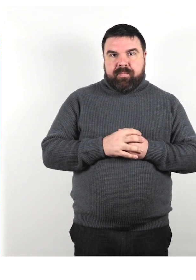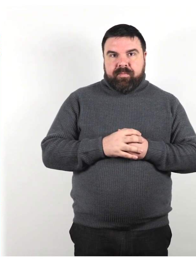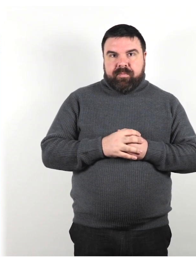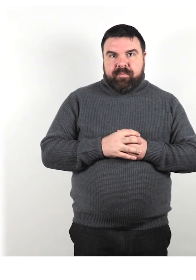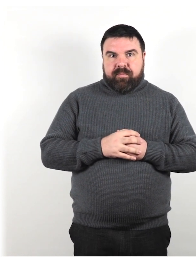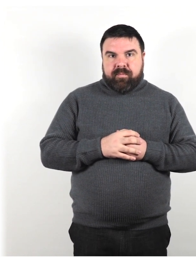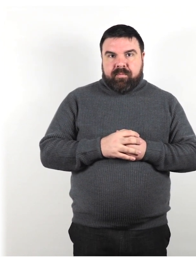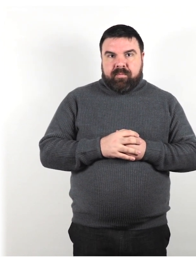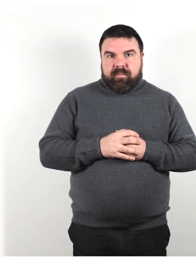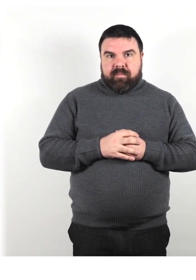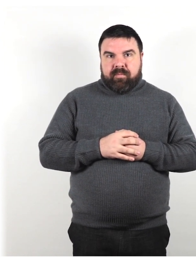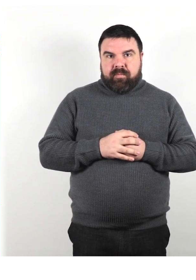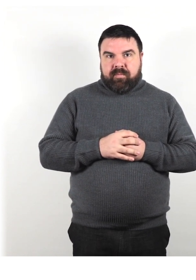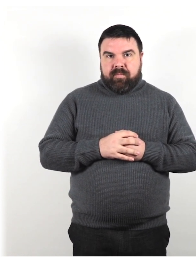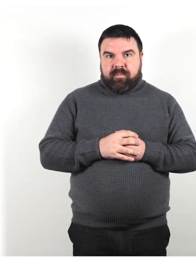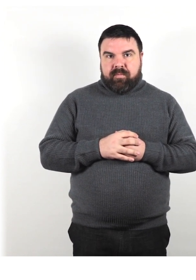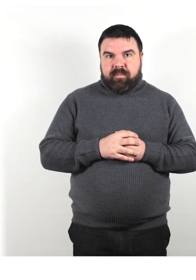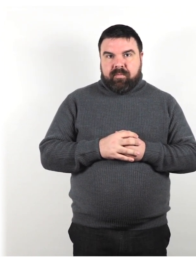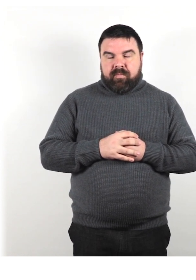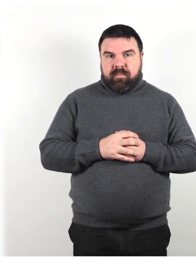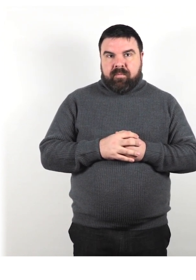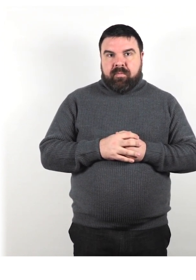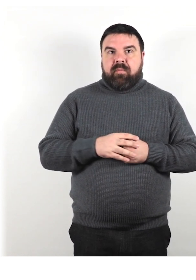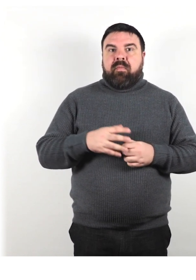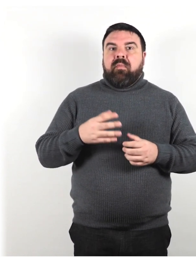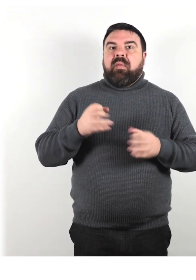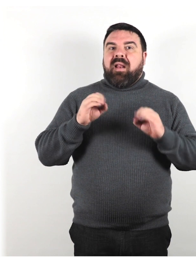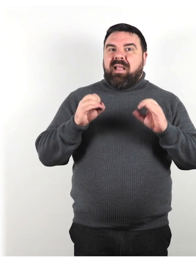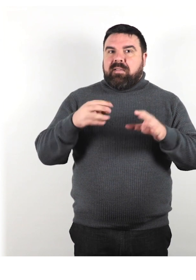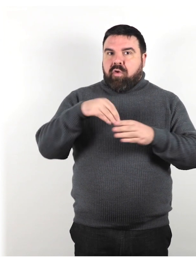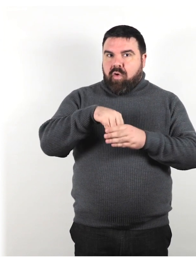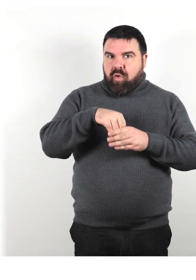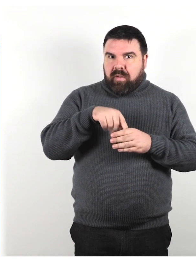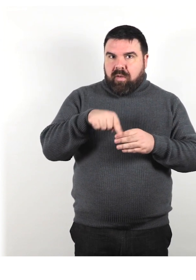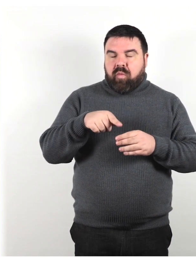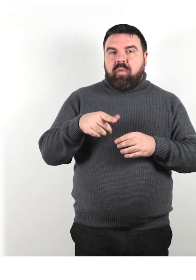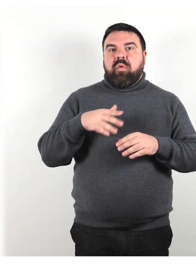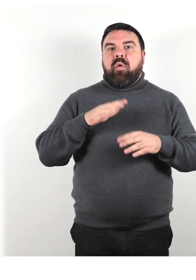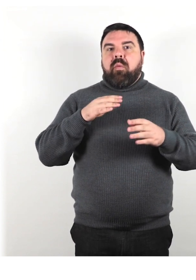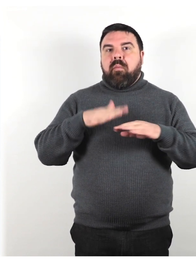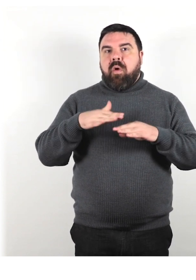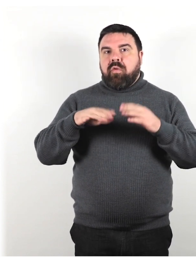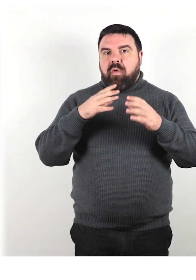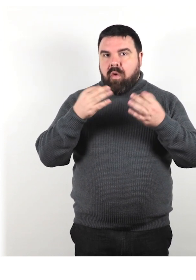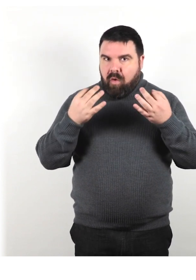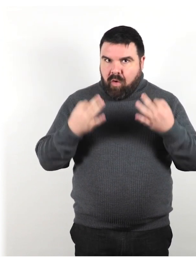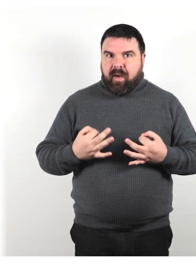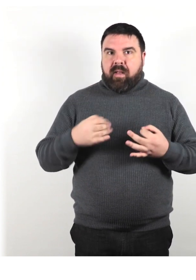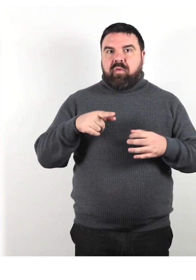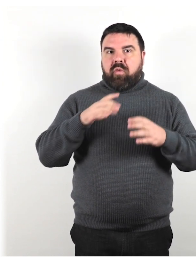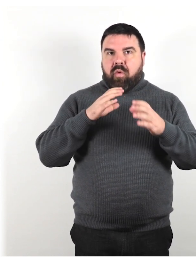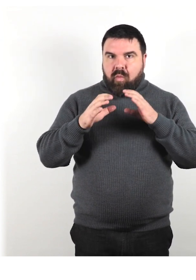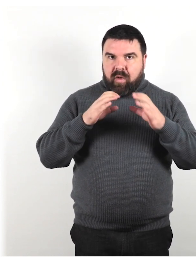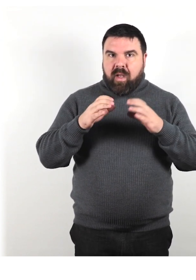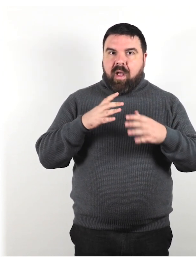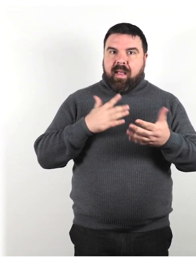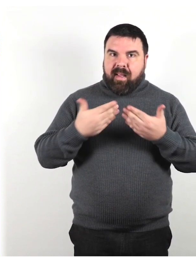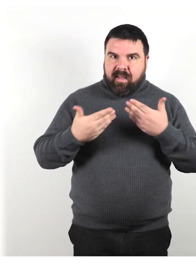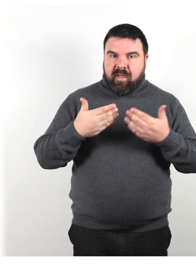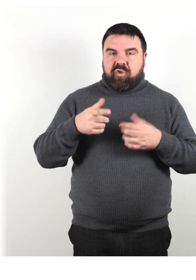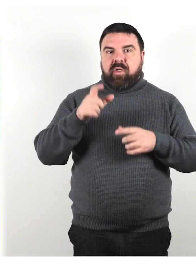Il contenuto di questa lezione considererà il modo corretto di comunicare e interagire con le persone con disabilità